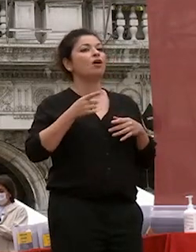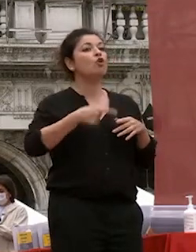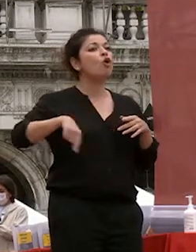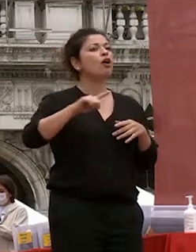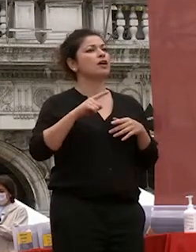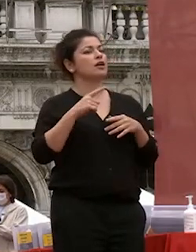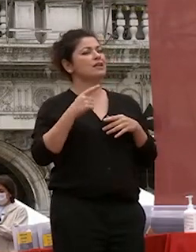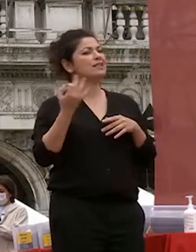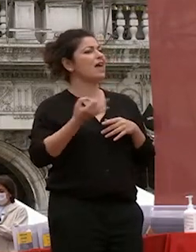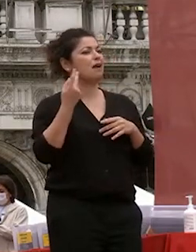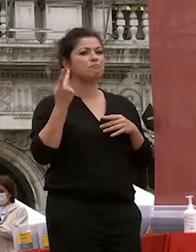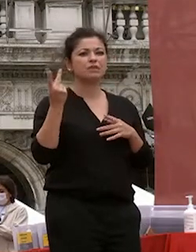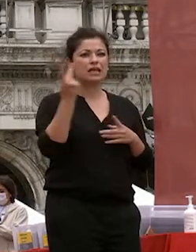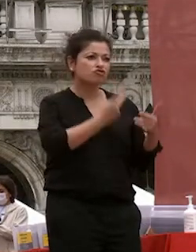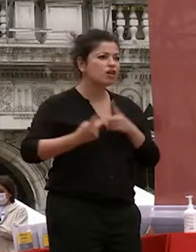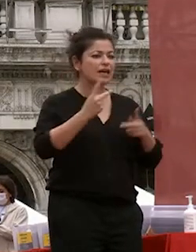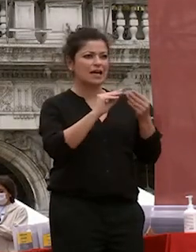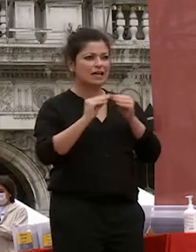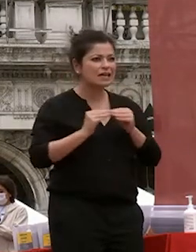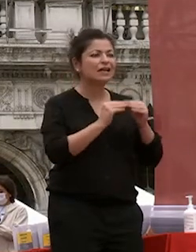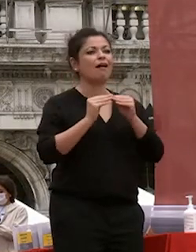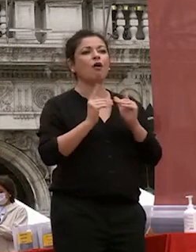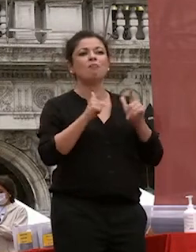cerchiamo sempre di di mettere il nostro miglior impegno e